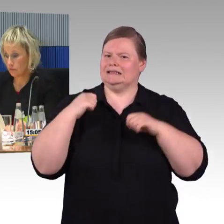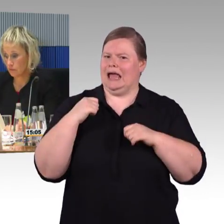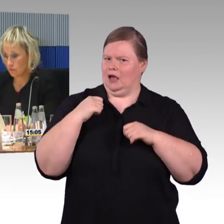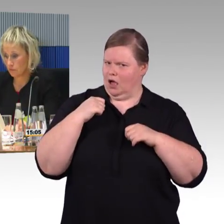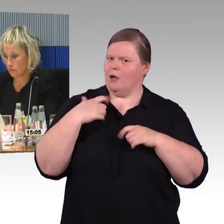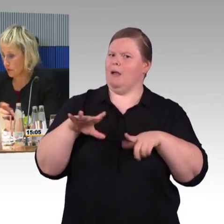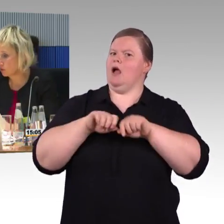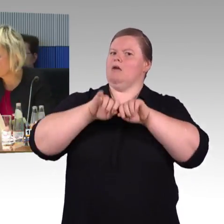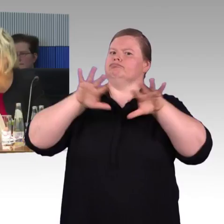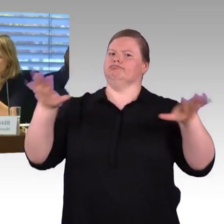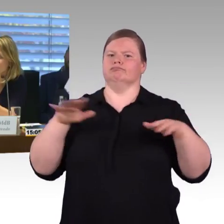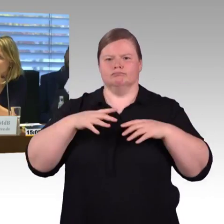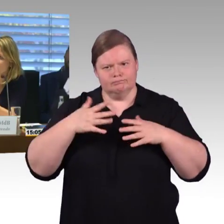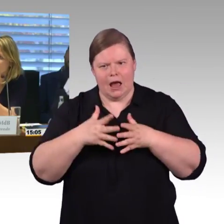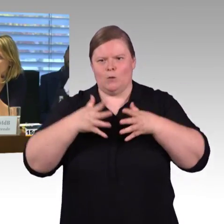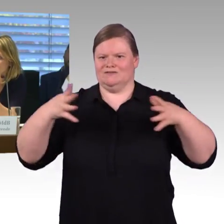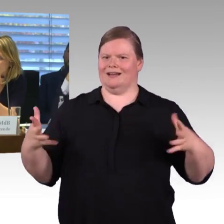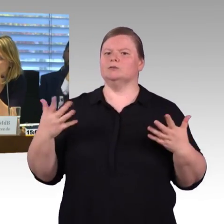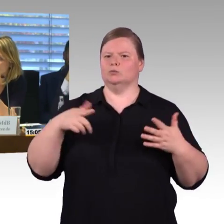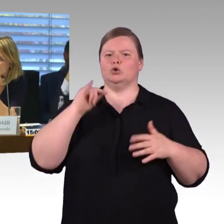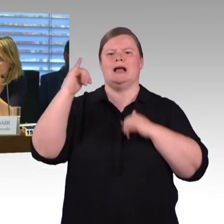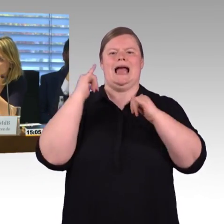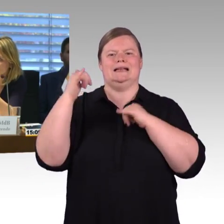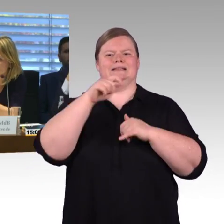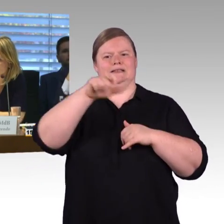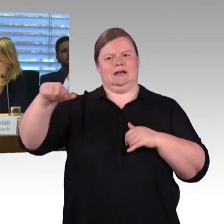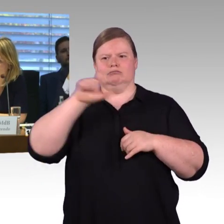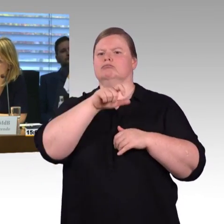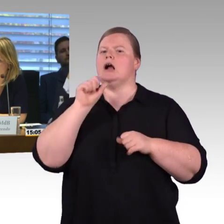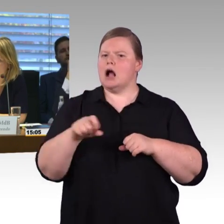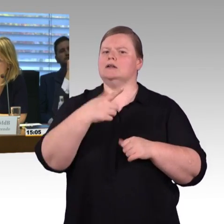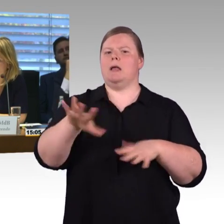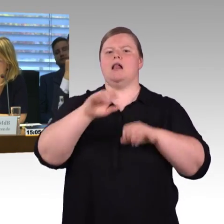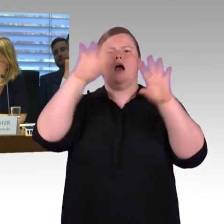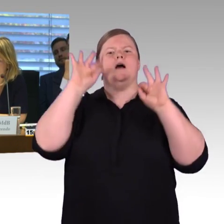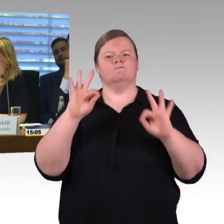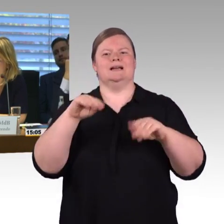(Rednerwechsel) Vielen Dank, jetzt die Frage von der Deutsche Bahn, die noch nicht beantwortet ist.